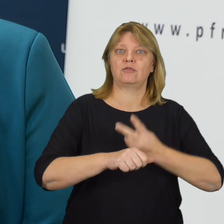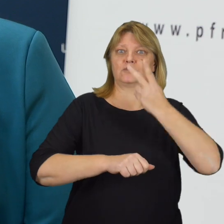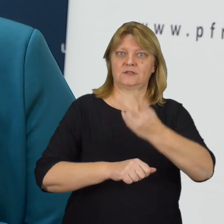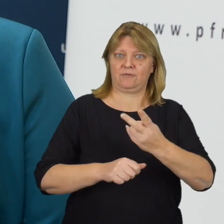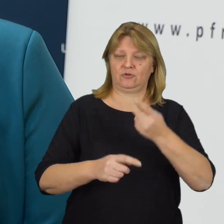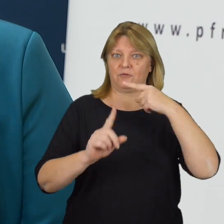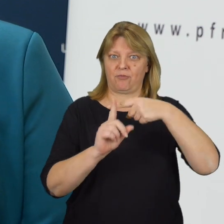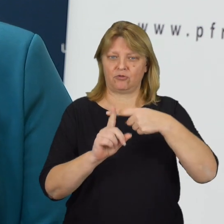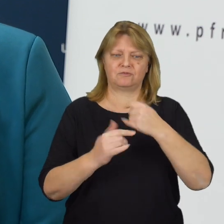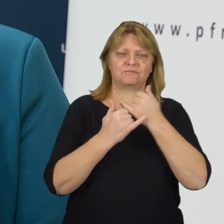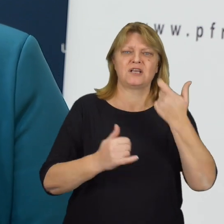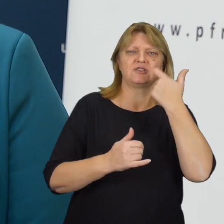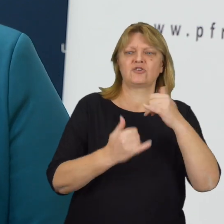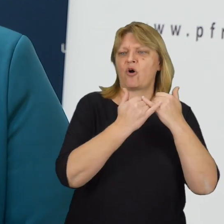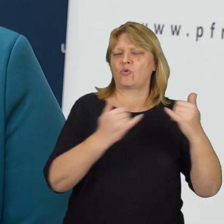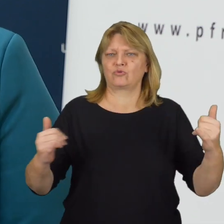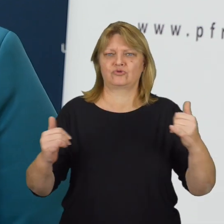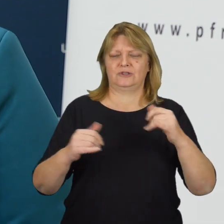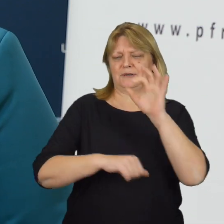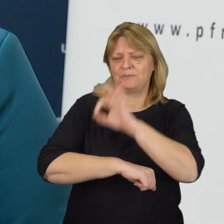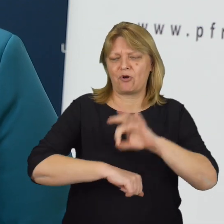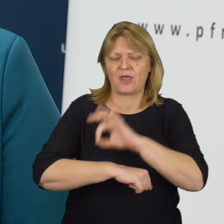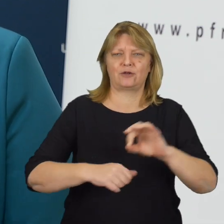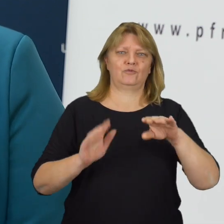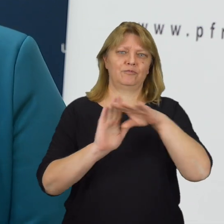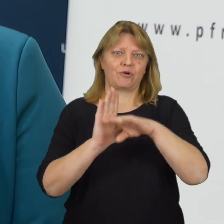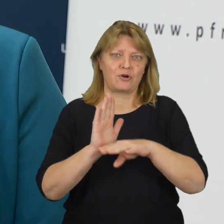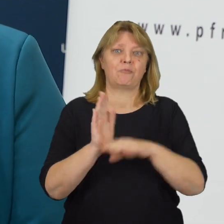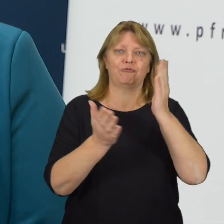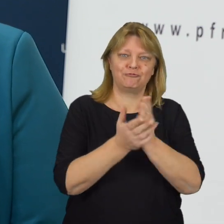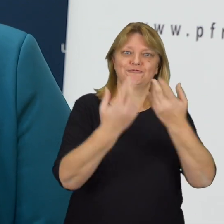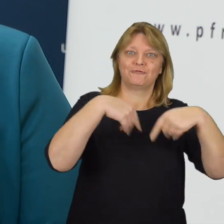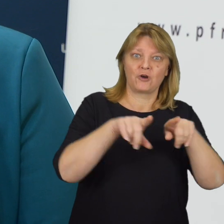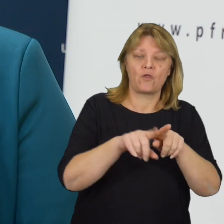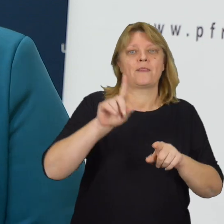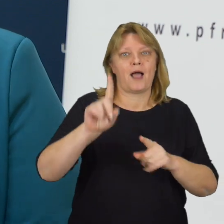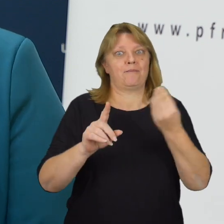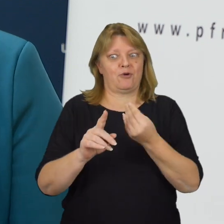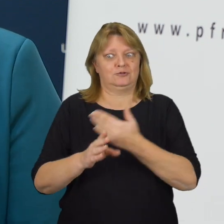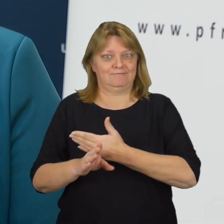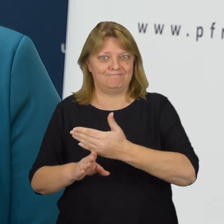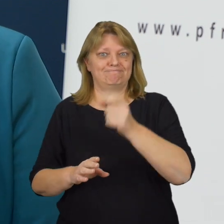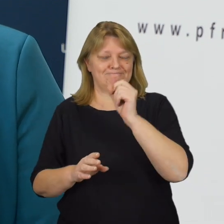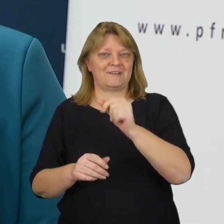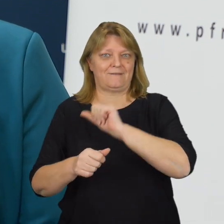Ponad sto różnego rodzaju inicjatyw, projektów, programów zostało zrealizowanych, bądź jest realizowanych,